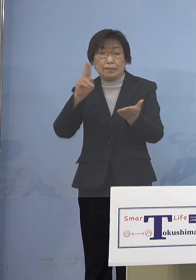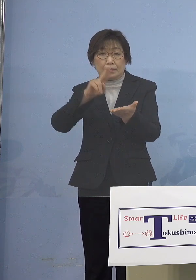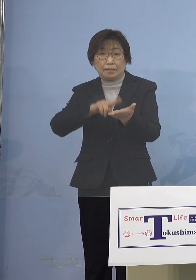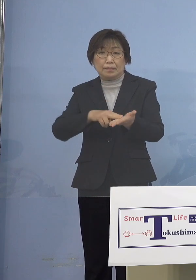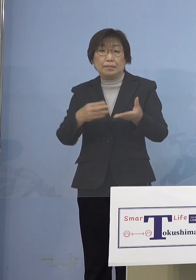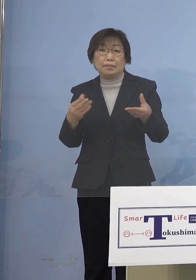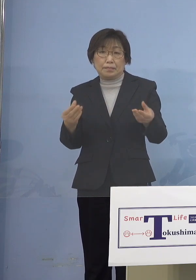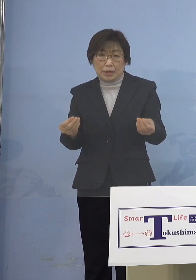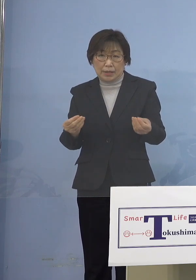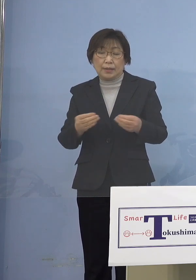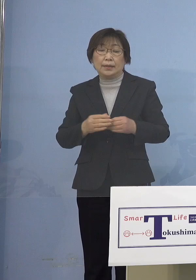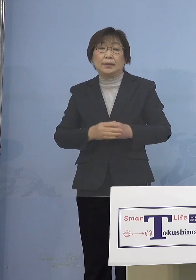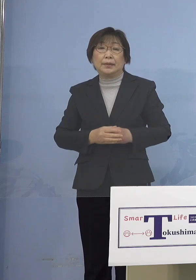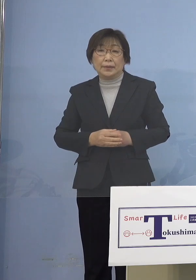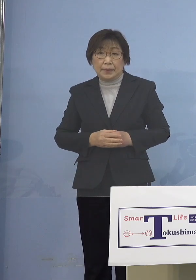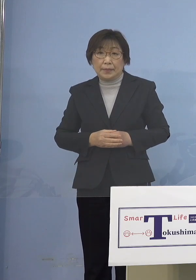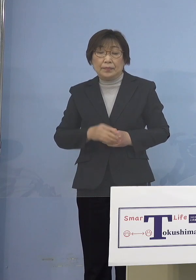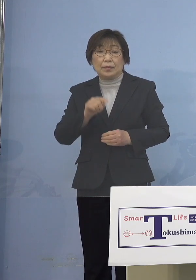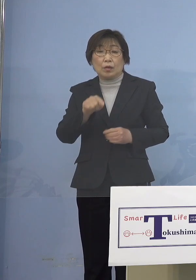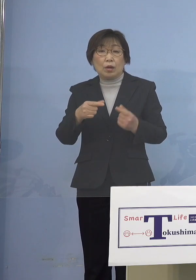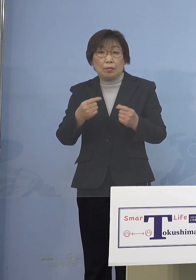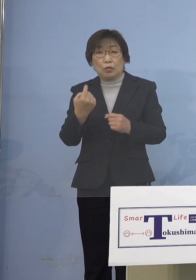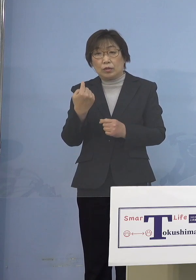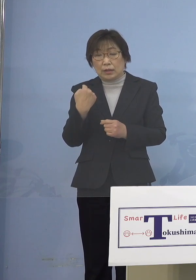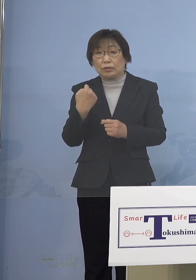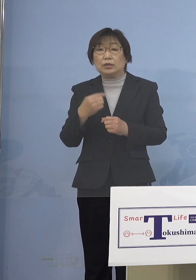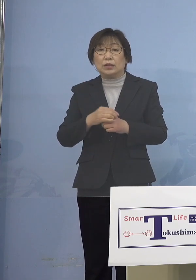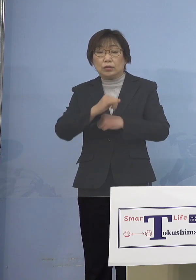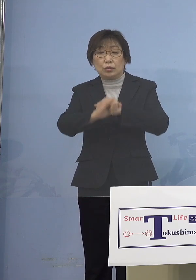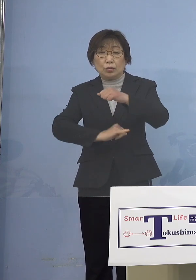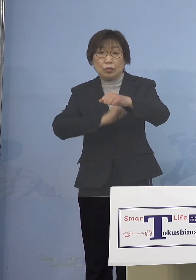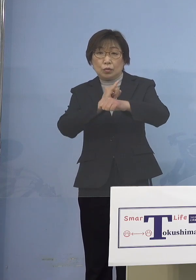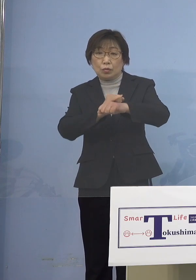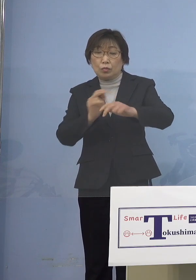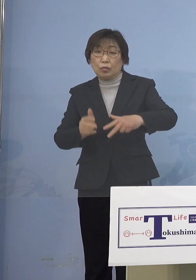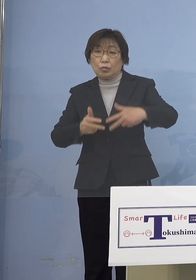こちらにつきましても 昨日WEB会議を開催し